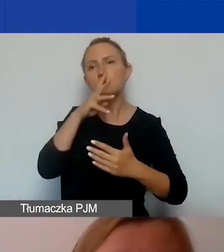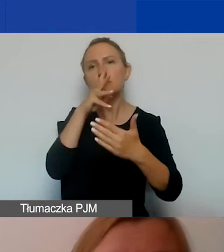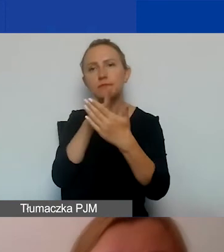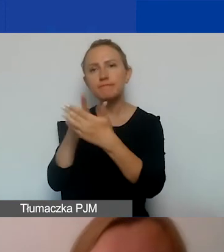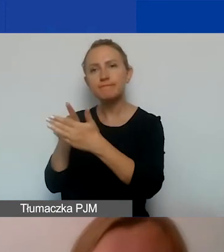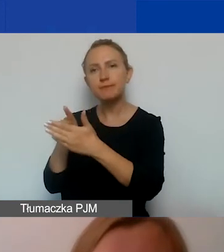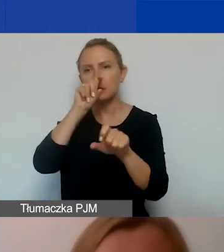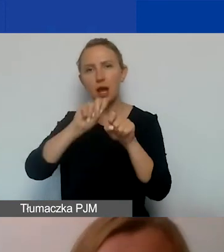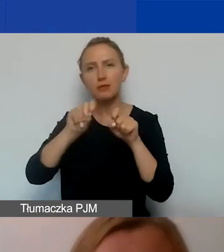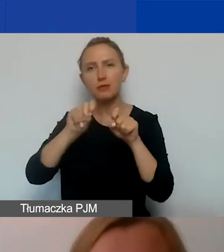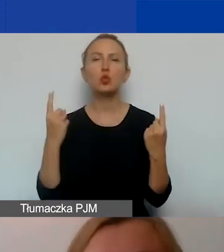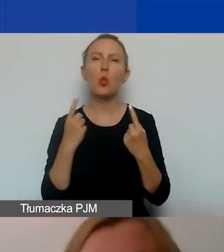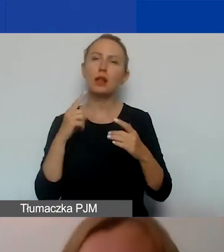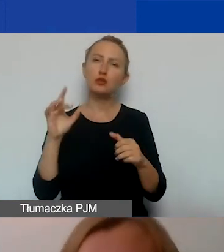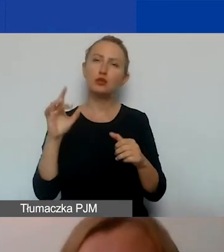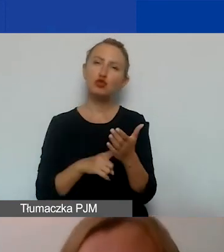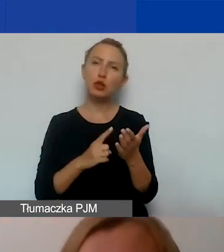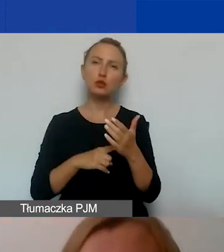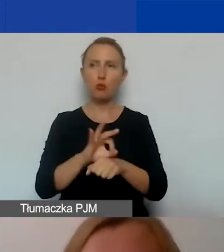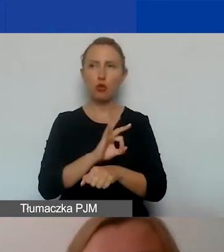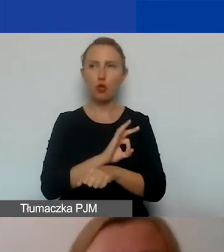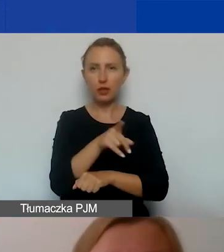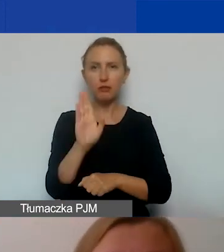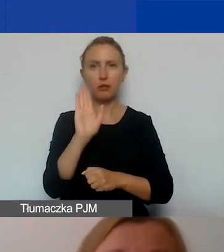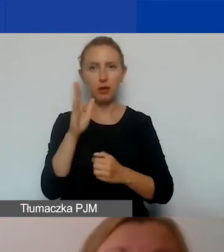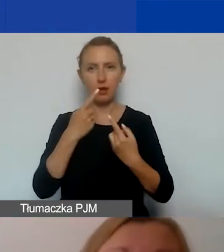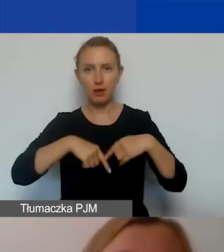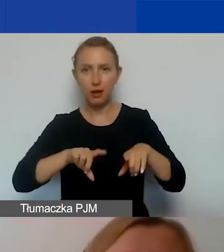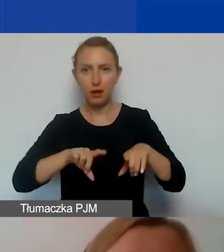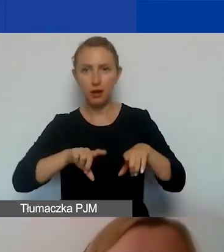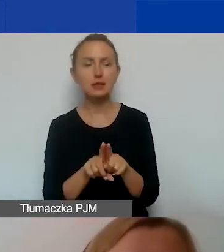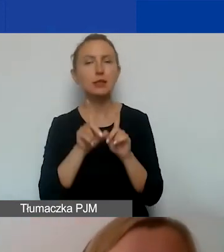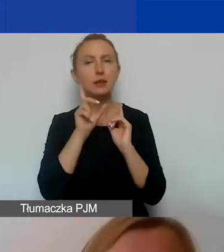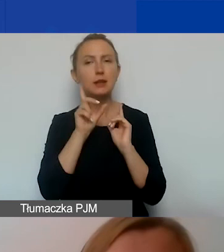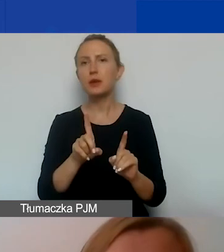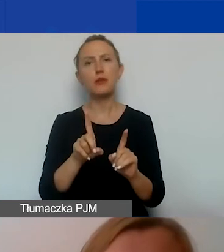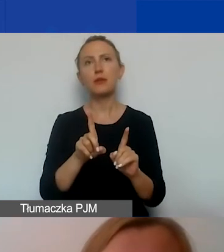Bardzo często projekty, które będziecie realizować, są tak naprawdę pokłosiem